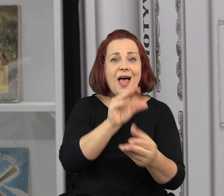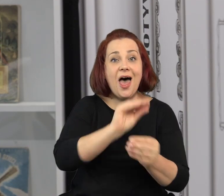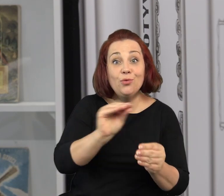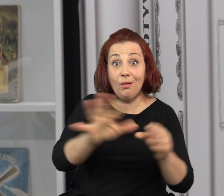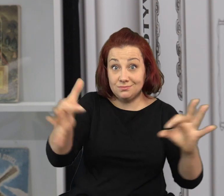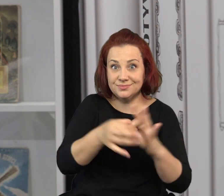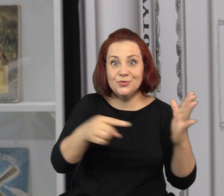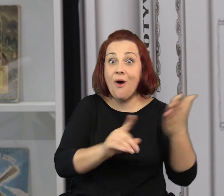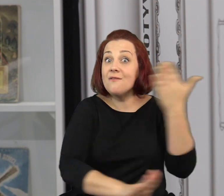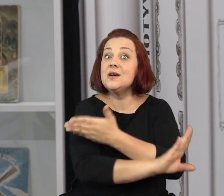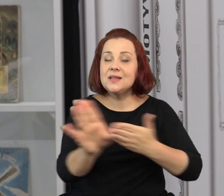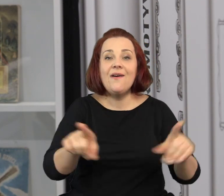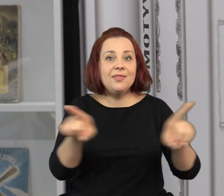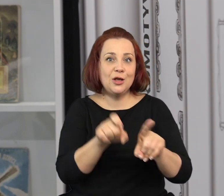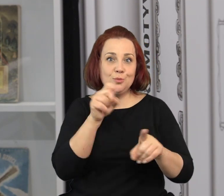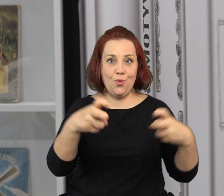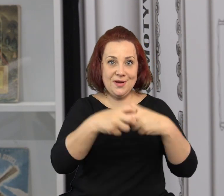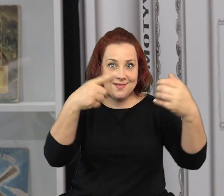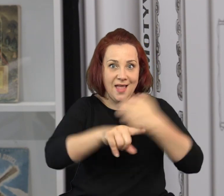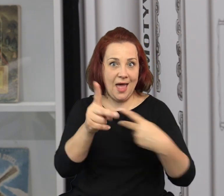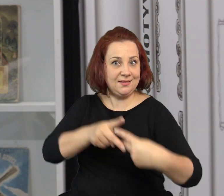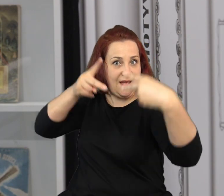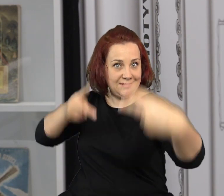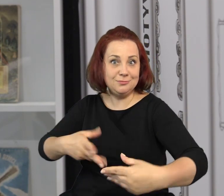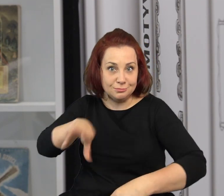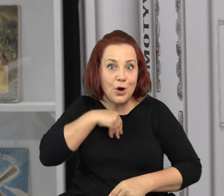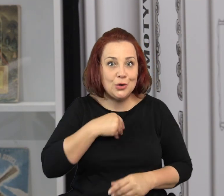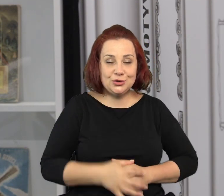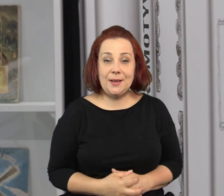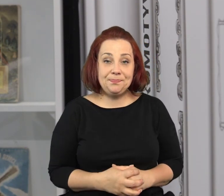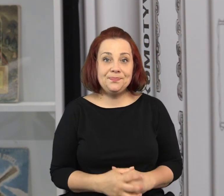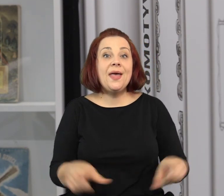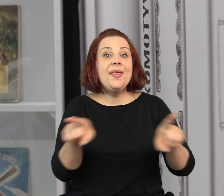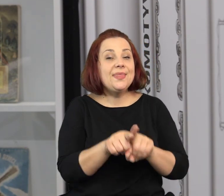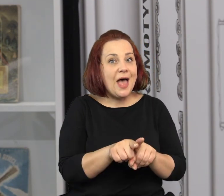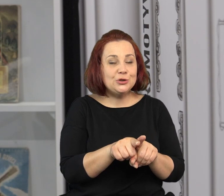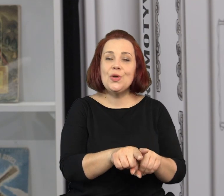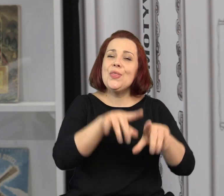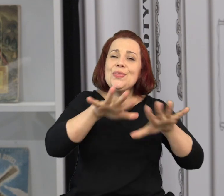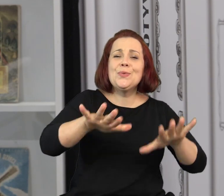Ponieważ wszystkie zajęcia edukacyjne związane z tą wystawą prowadzimy także zdalnie przez Internet.